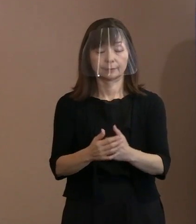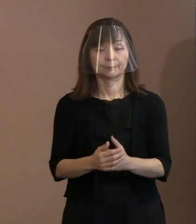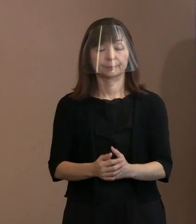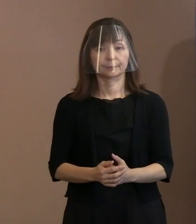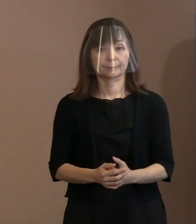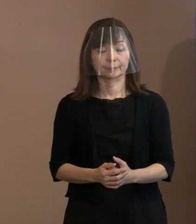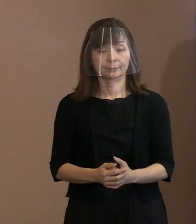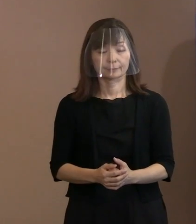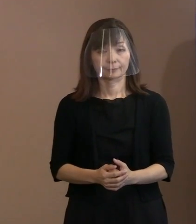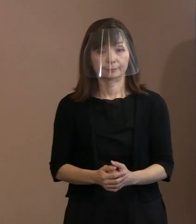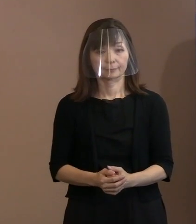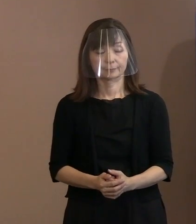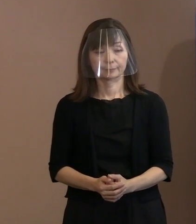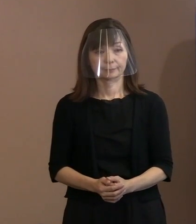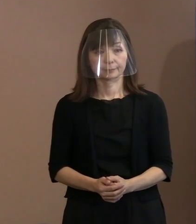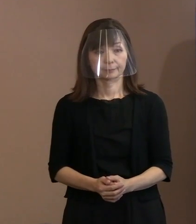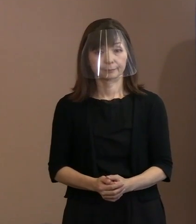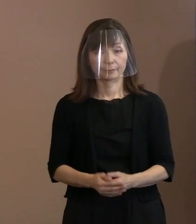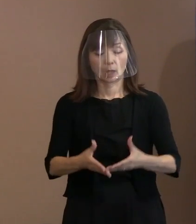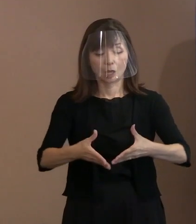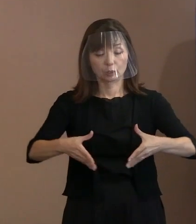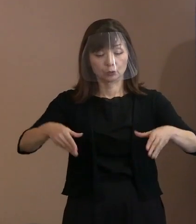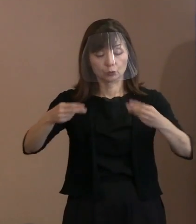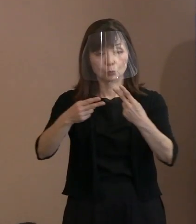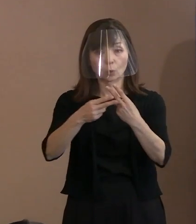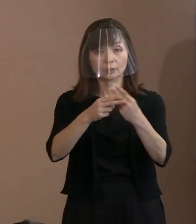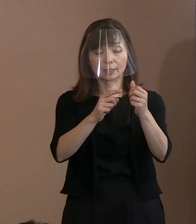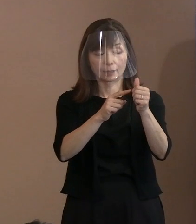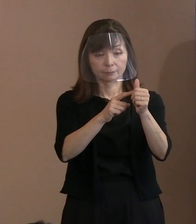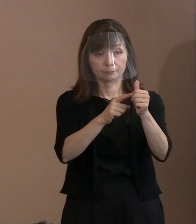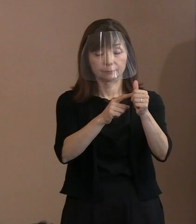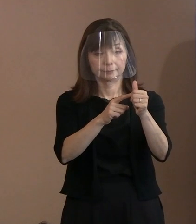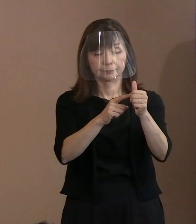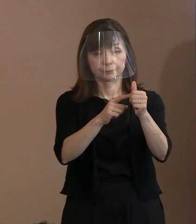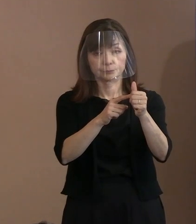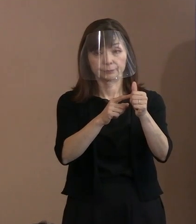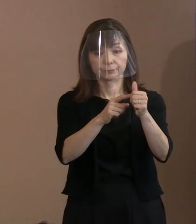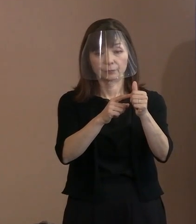実は坪井さんは直前まで前回まで､ この懇談会のメンバーでありまして､